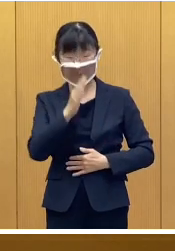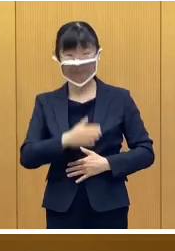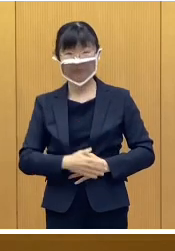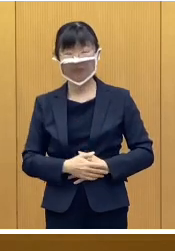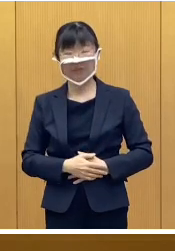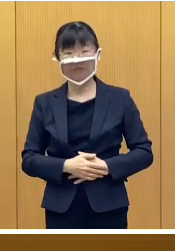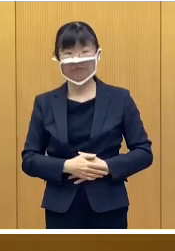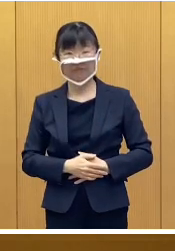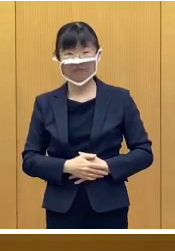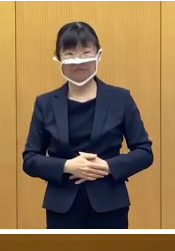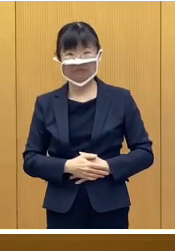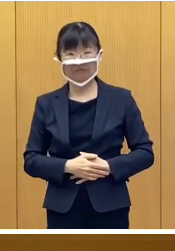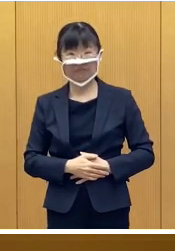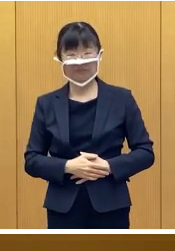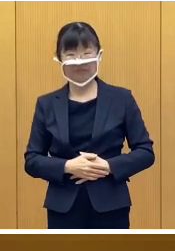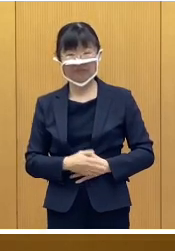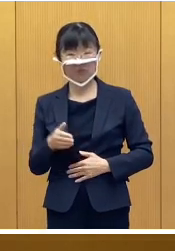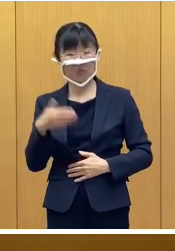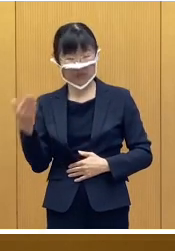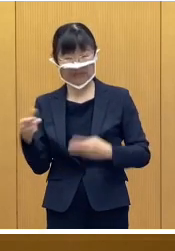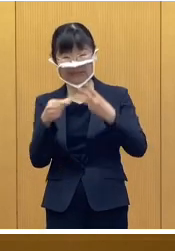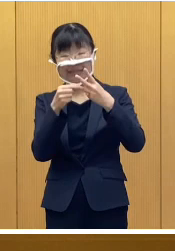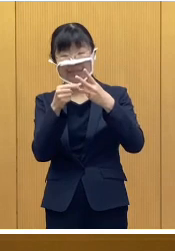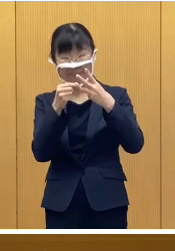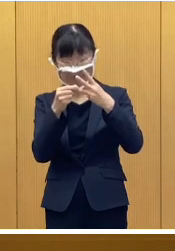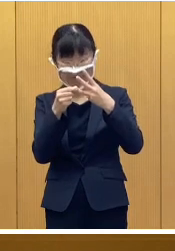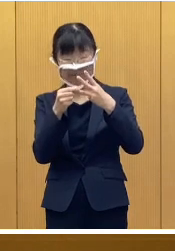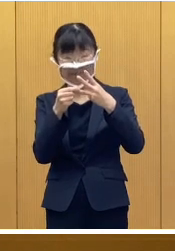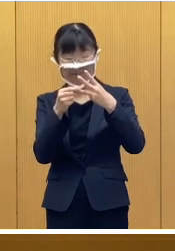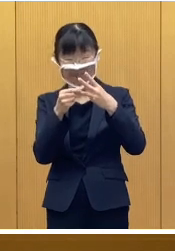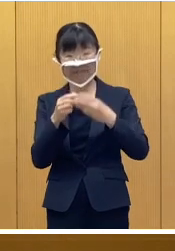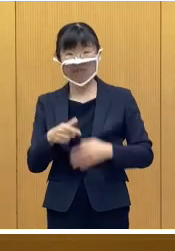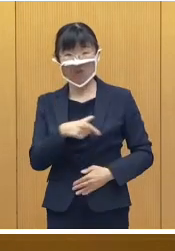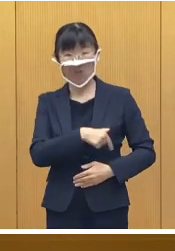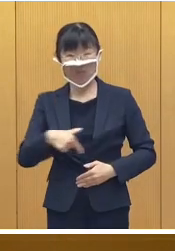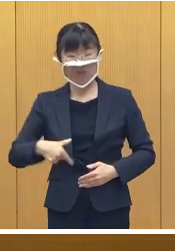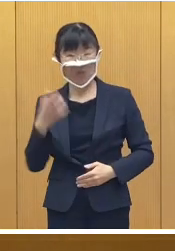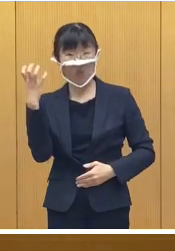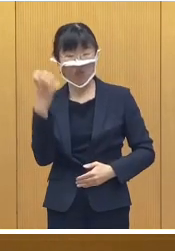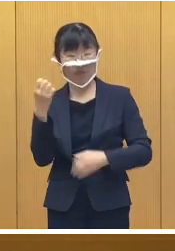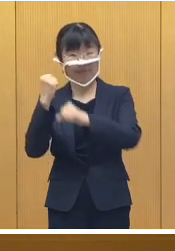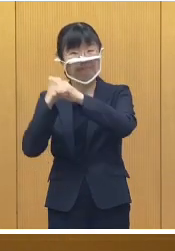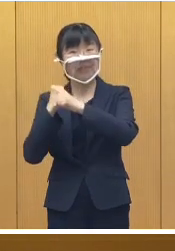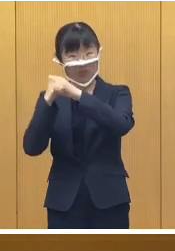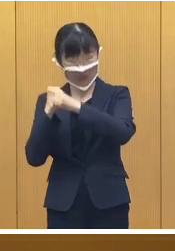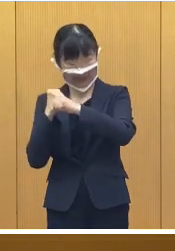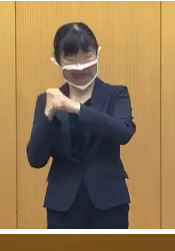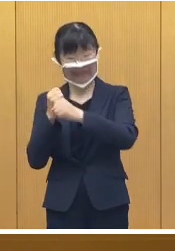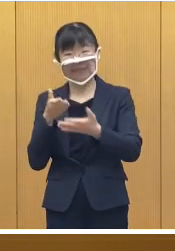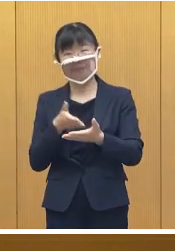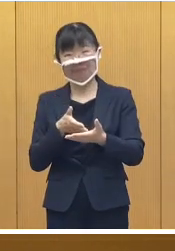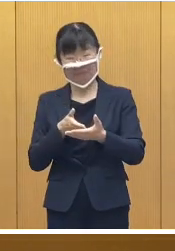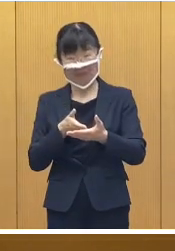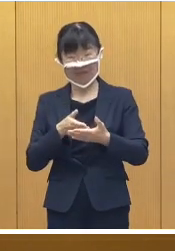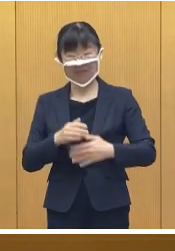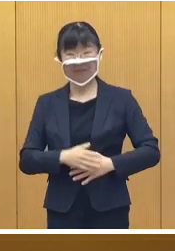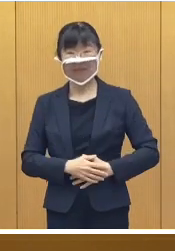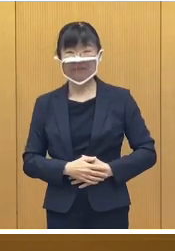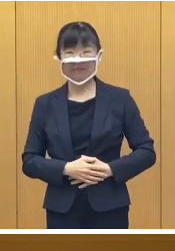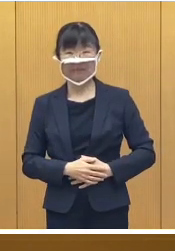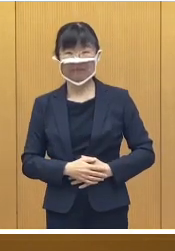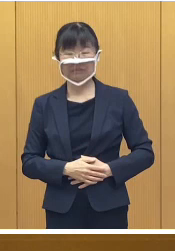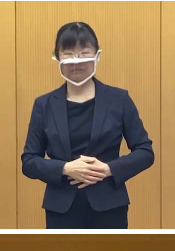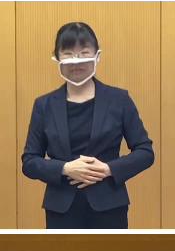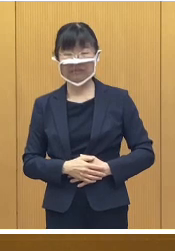最後、3点目になりますが、おびひろ氷まつり についてです